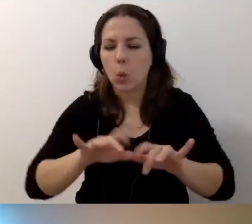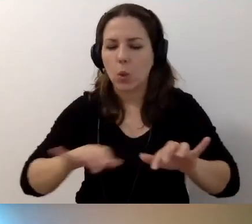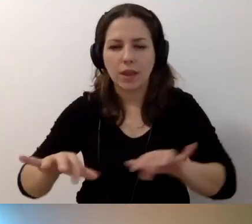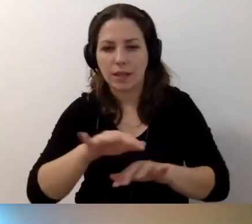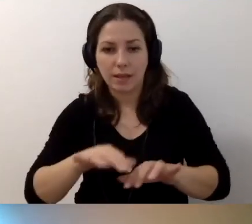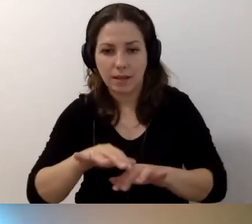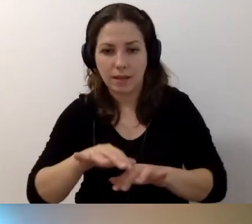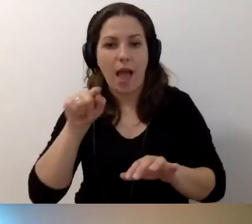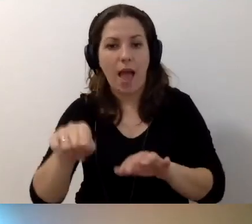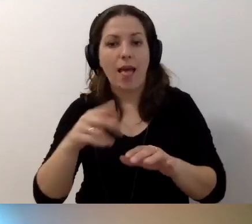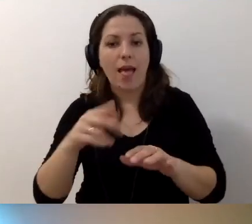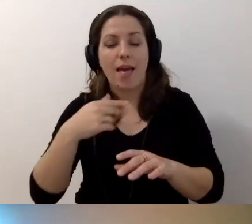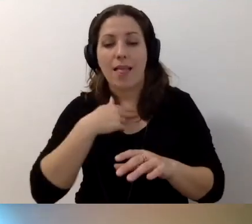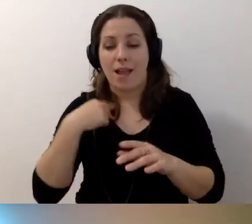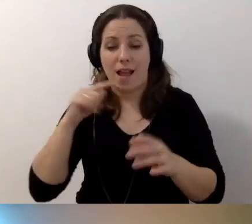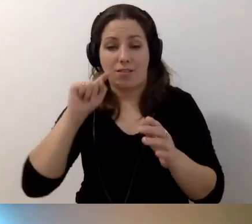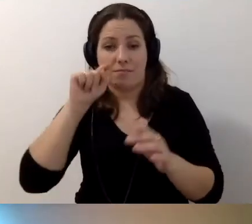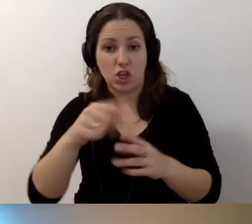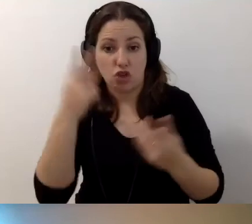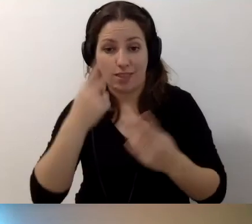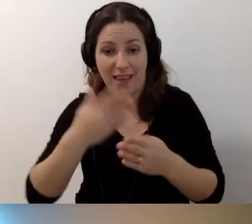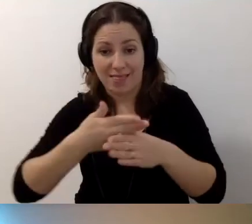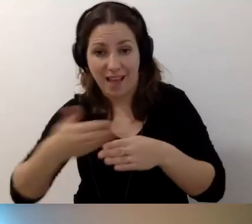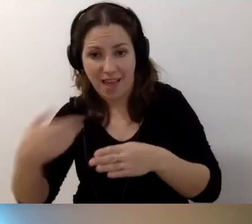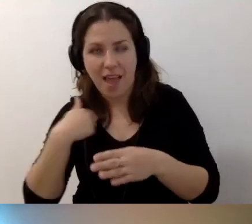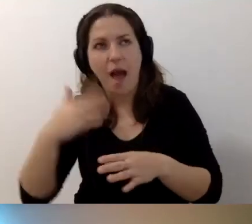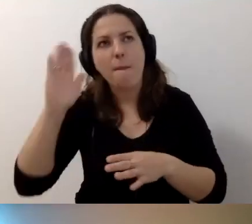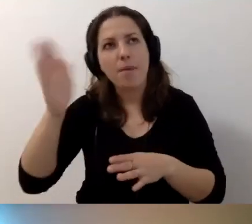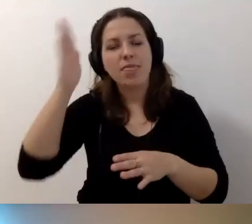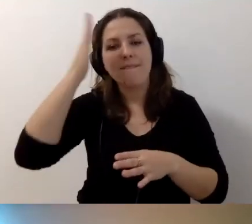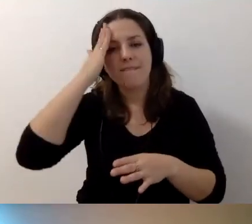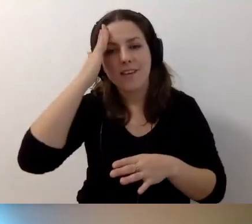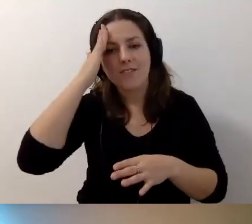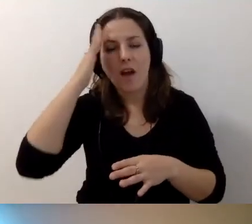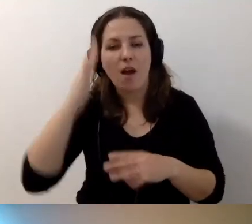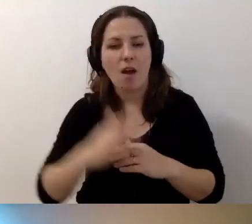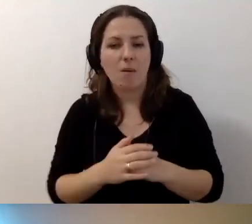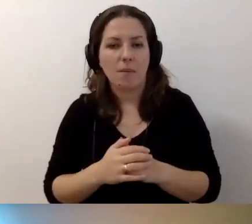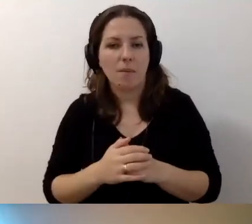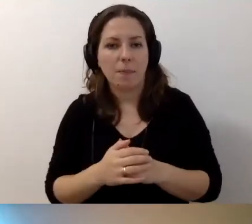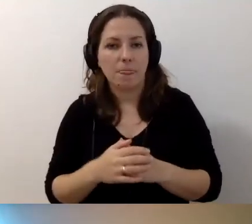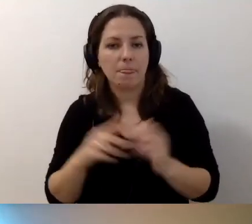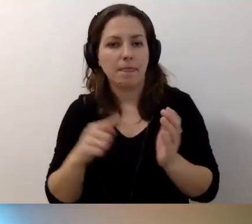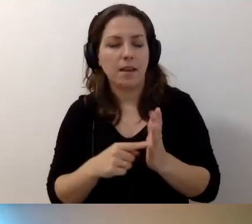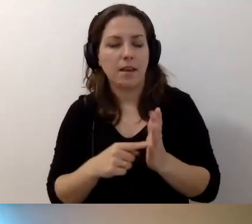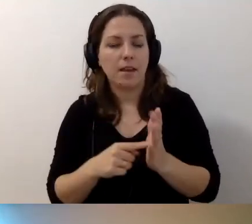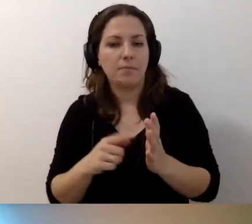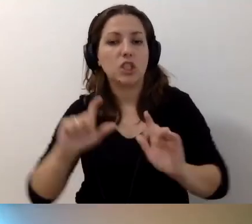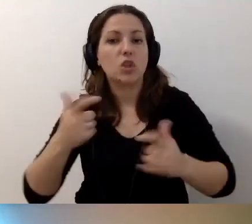Wtedy za każdym razem, jak trafię na „Czytaj dalej”, będę wiedział, co będę czytał dalej.